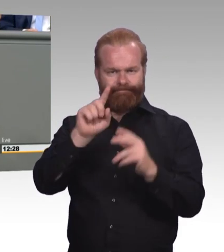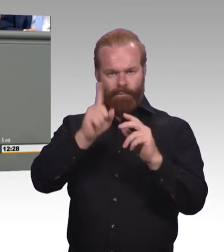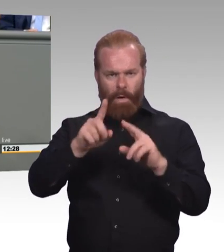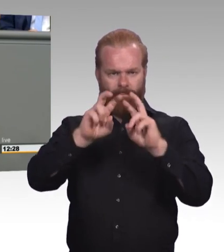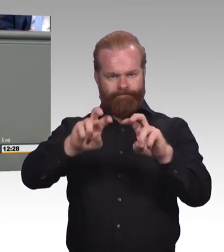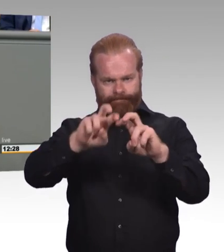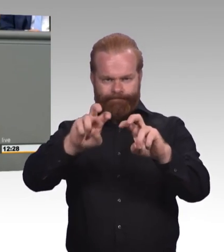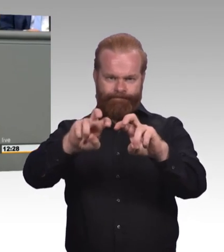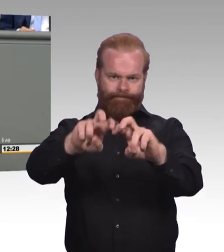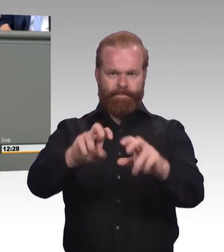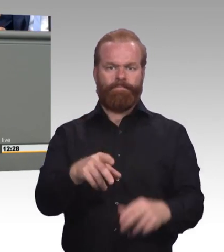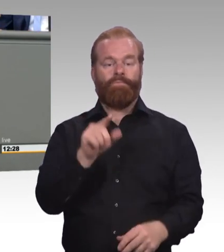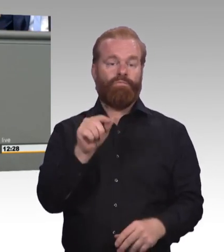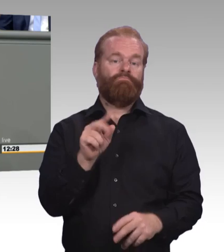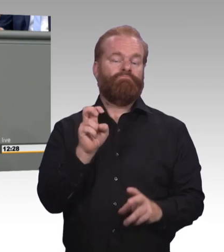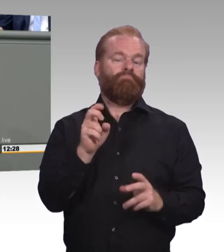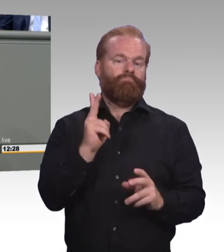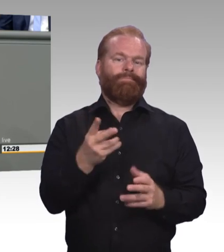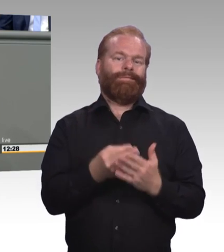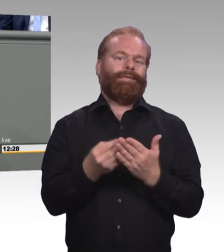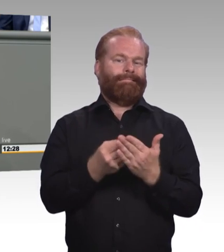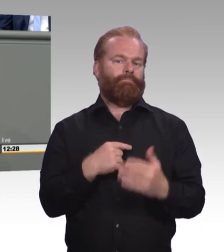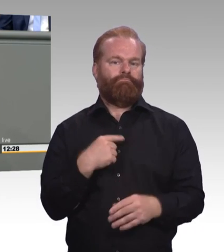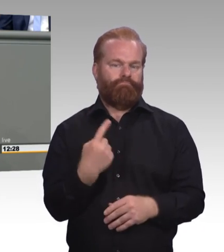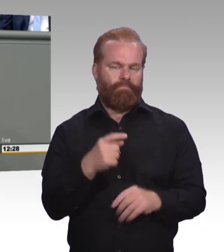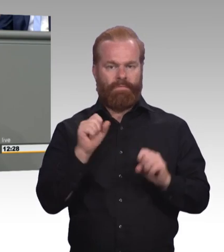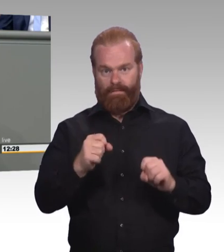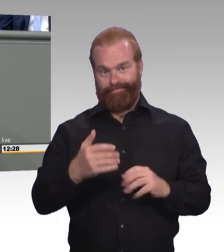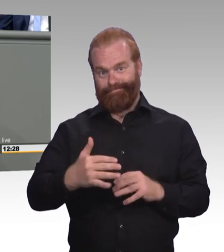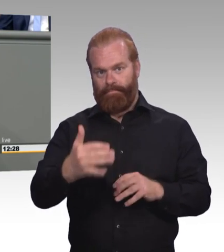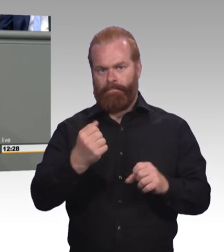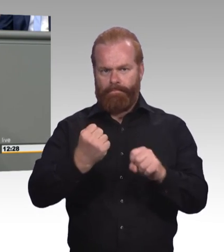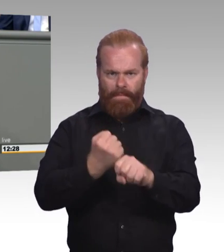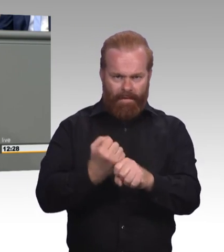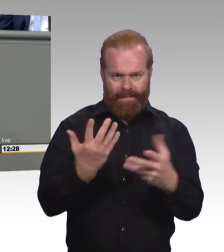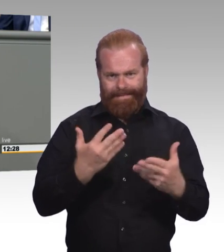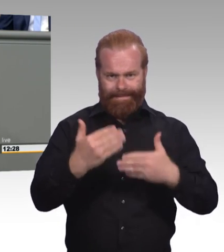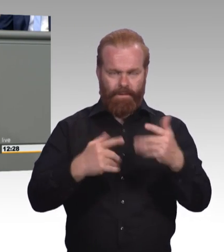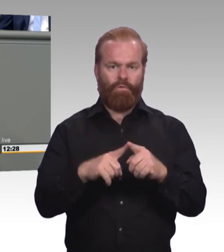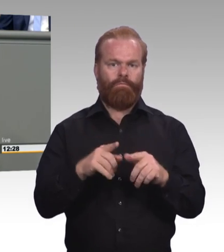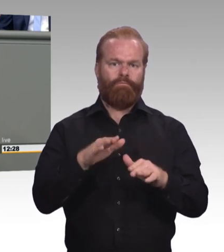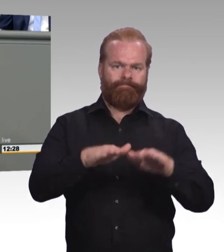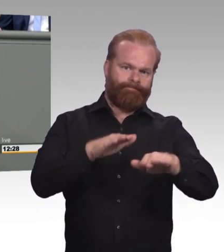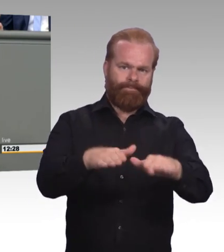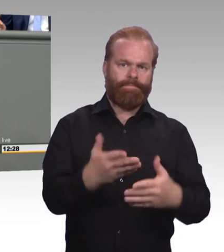Wir haben heute die erste Lesung des Gesetzesentwurfs und wir stehen damit am Anfang des Prozesses. Ich freue mich auf die rege Diskussion,